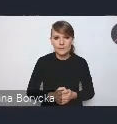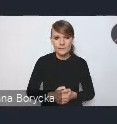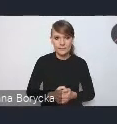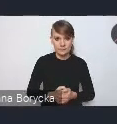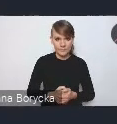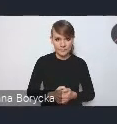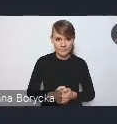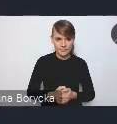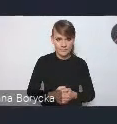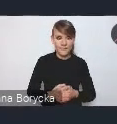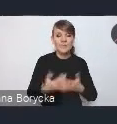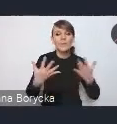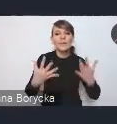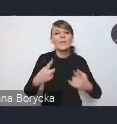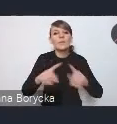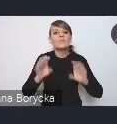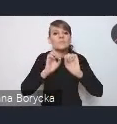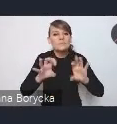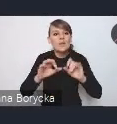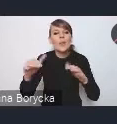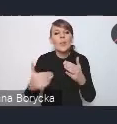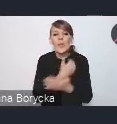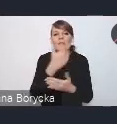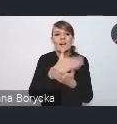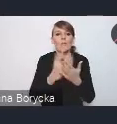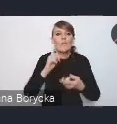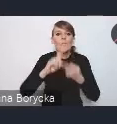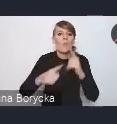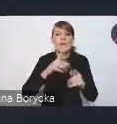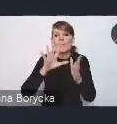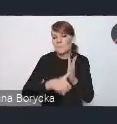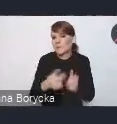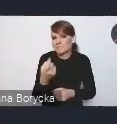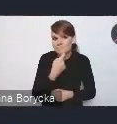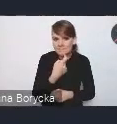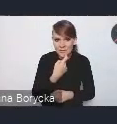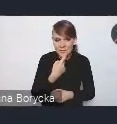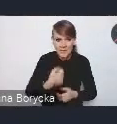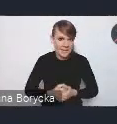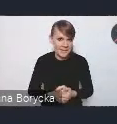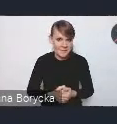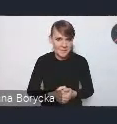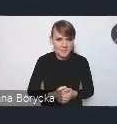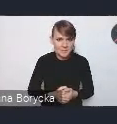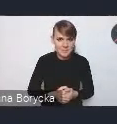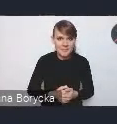pokrótce, czym jest ta nowa Krajowa Polityka Miejska, którą prezentowaliśmy pod koniec grudnia